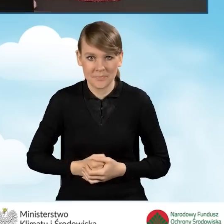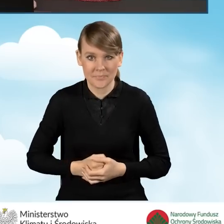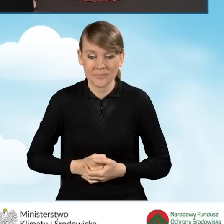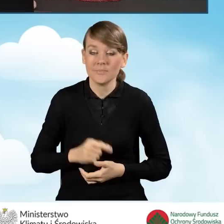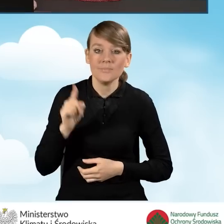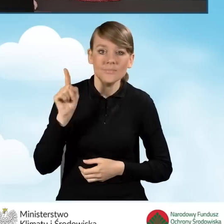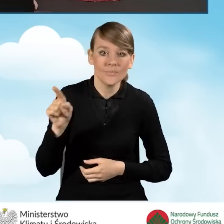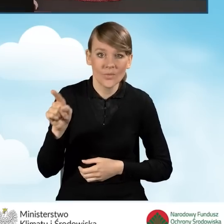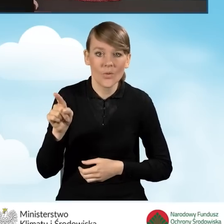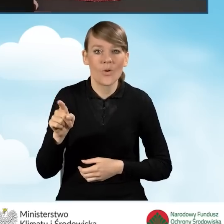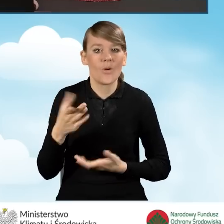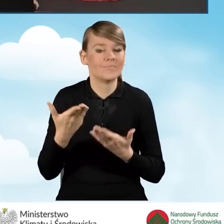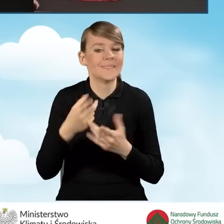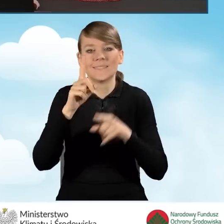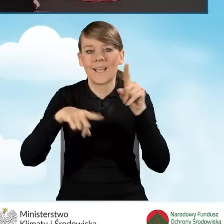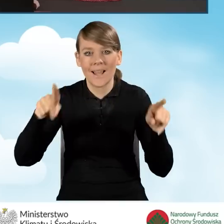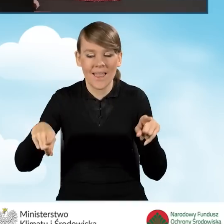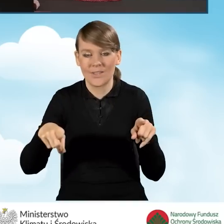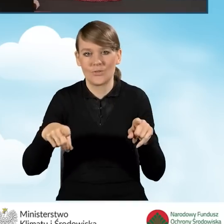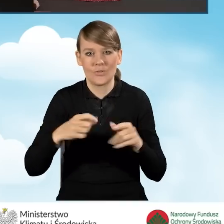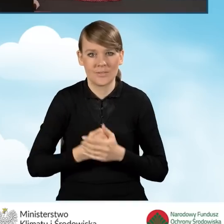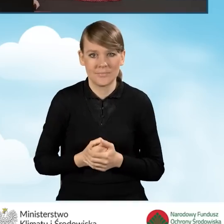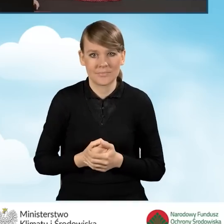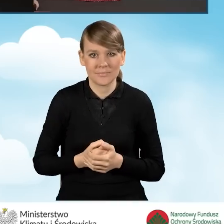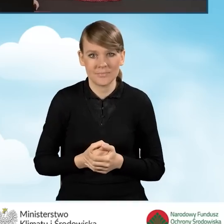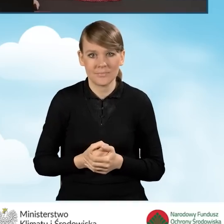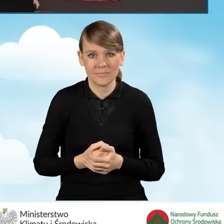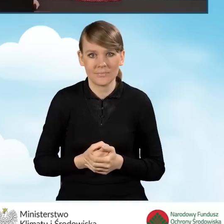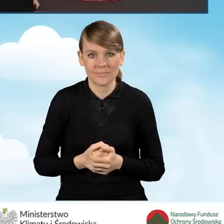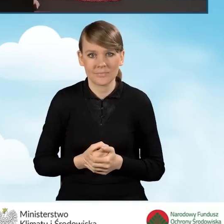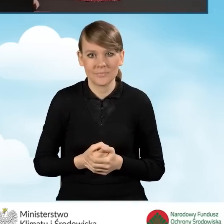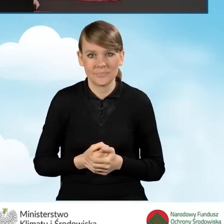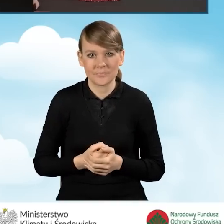Te pola są różne w zależności od tego jaką część,